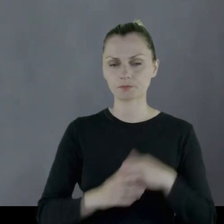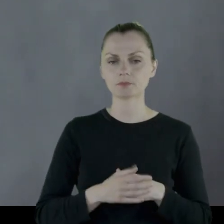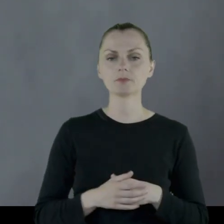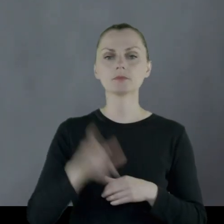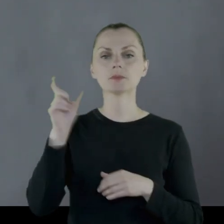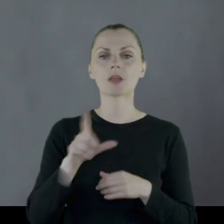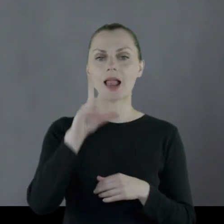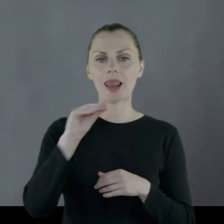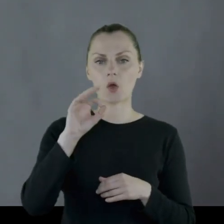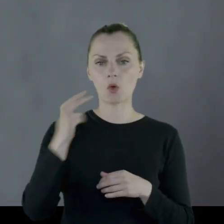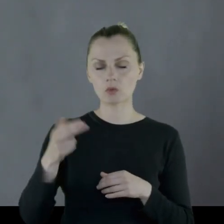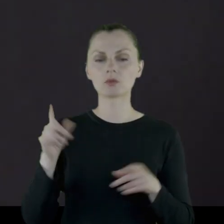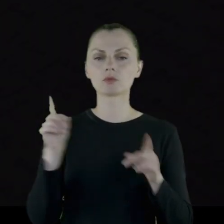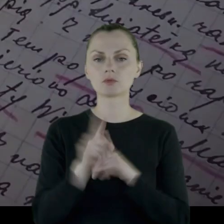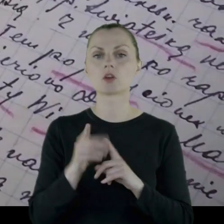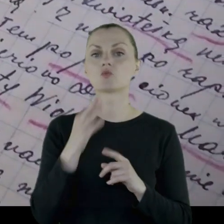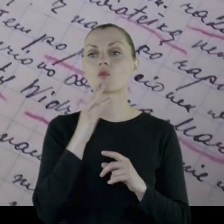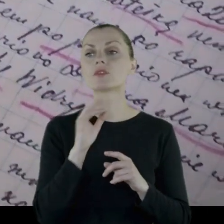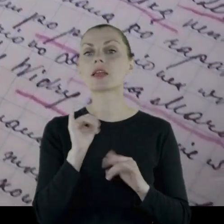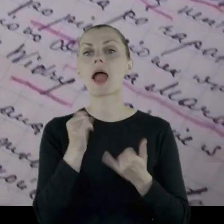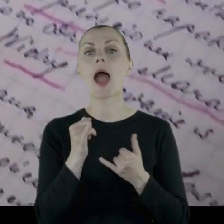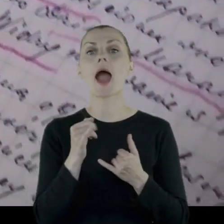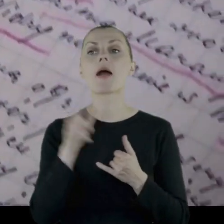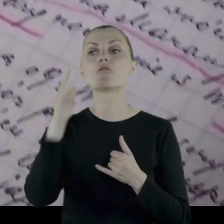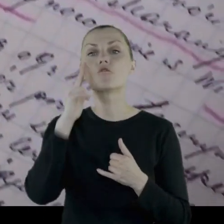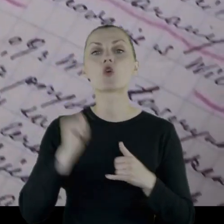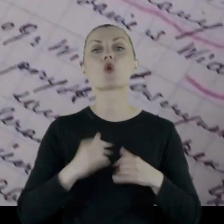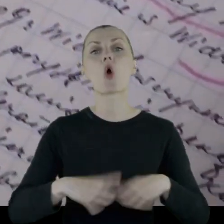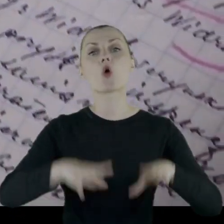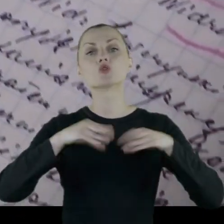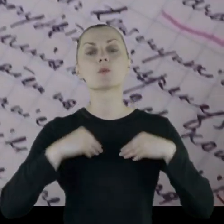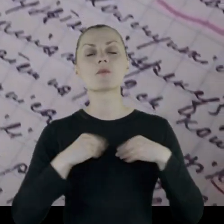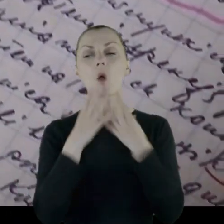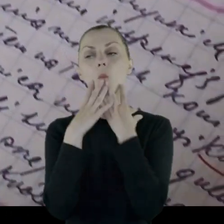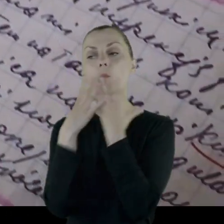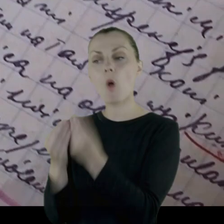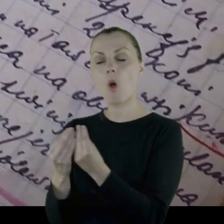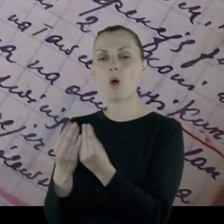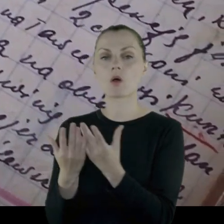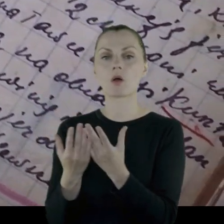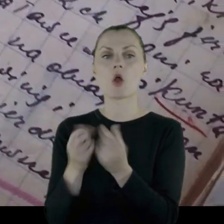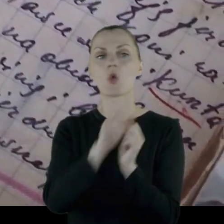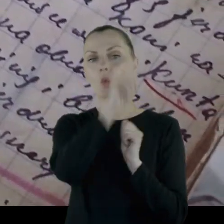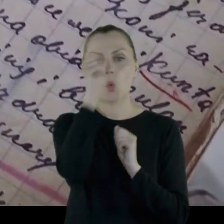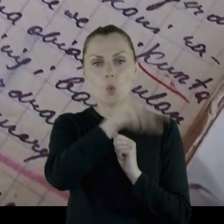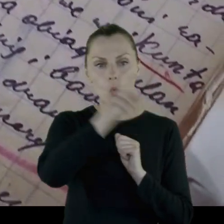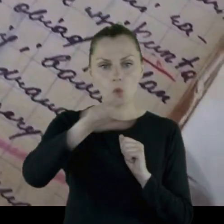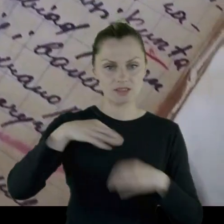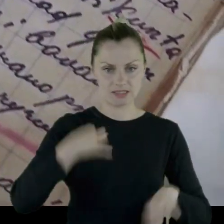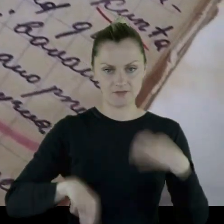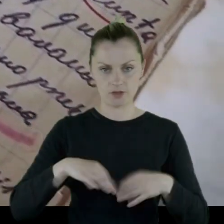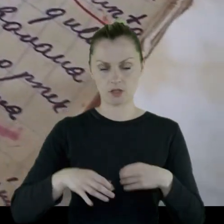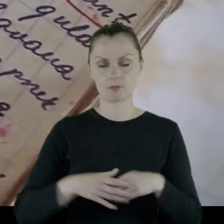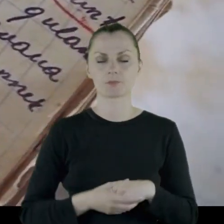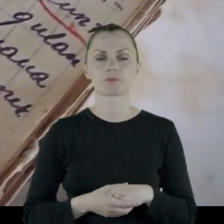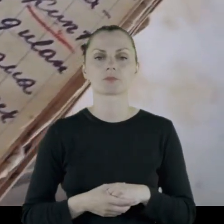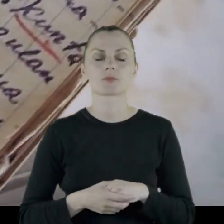Leon wspomina też podarunki, które wojsko dostawało od ludności cywilnej,